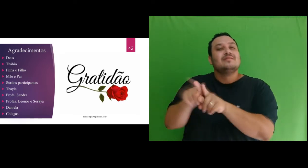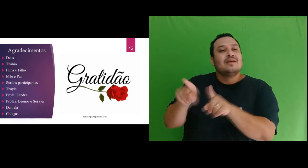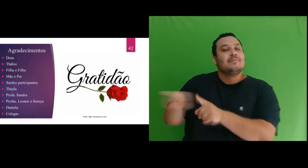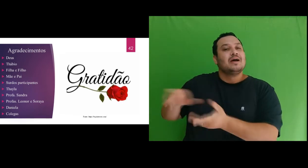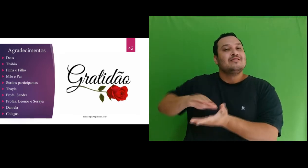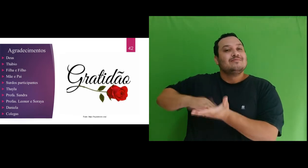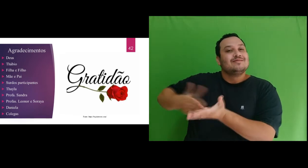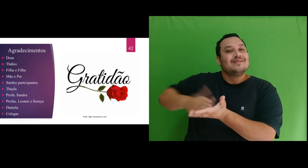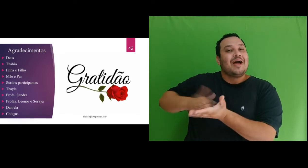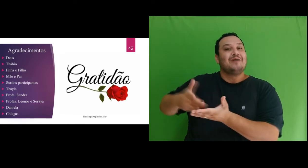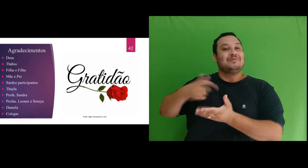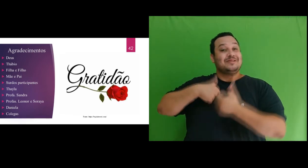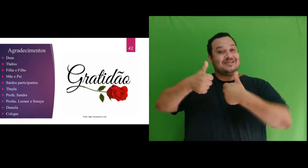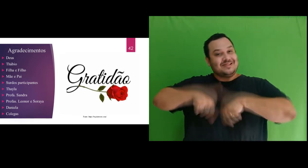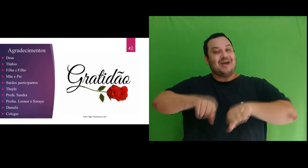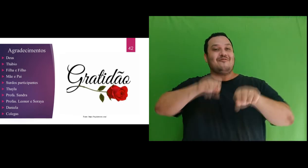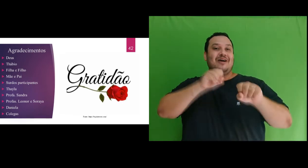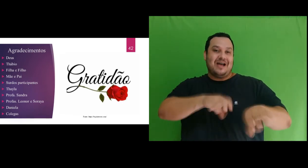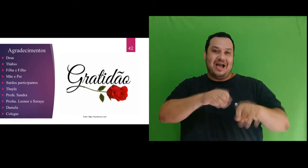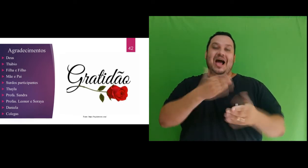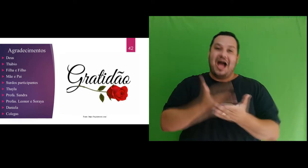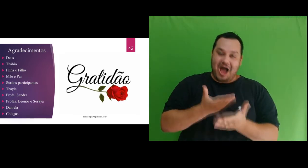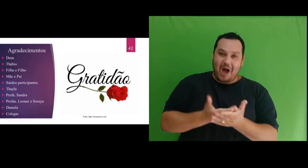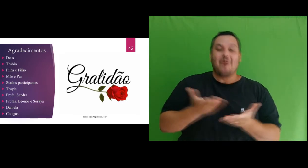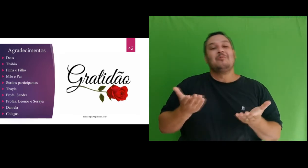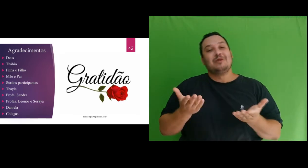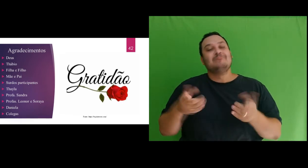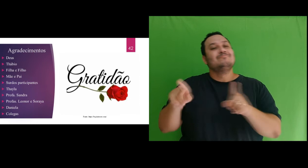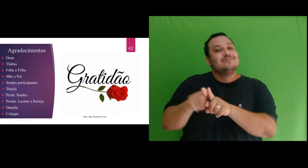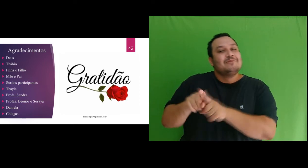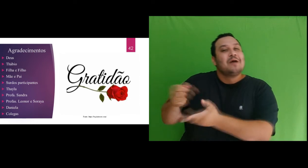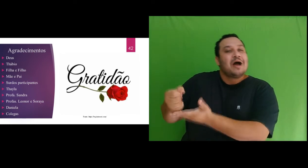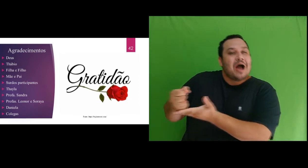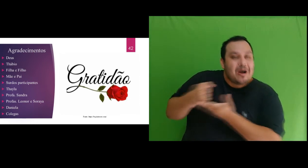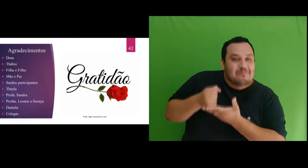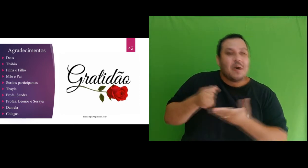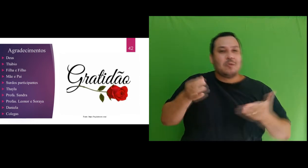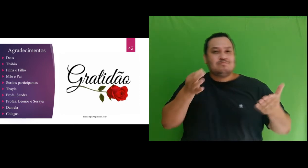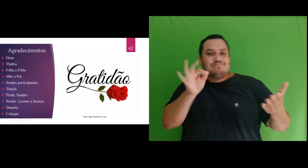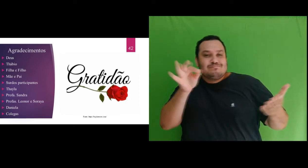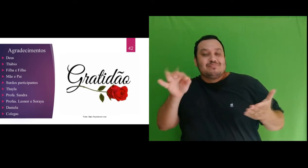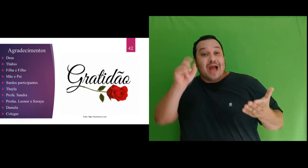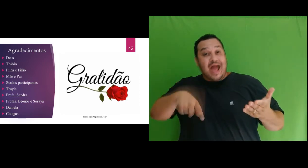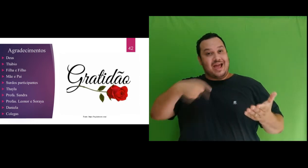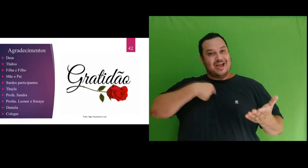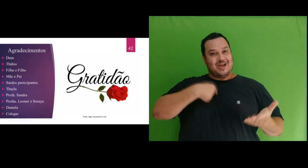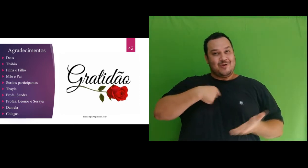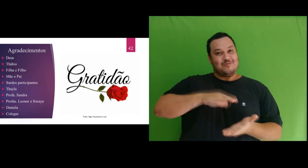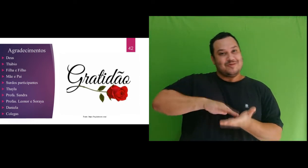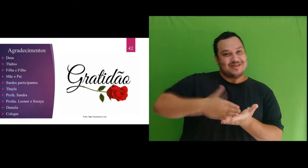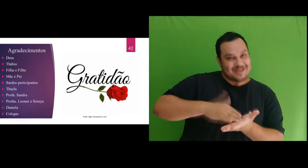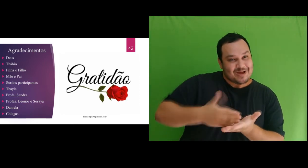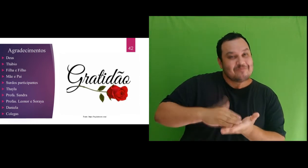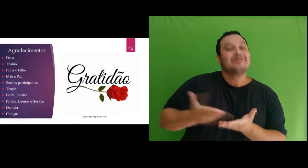o intérprete durante as aulas, além de ter sido meu apoio na validação das interpretações, sem